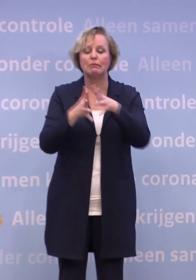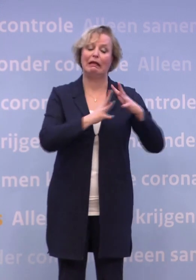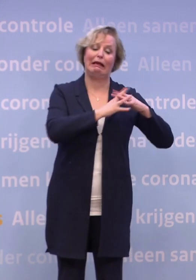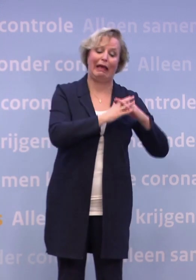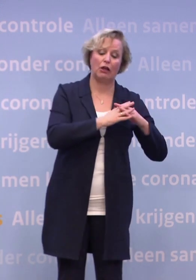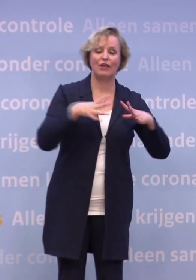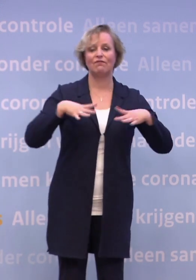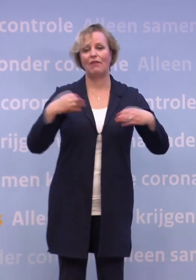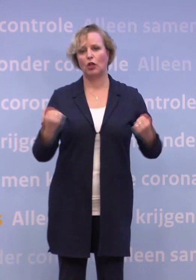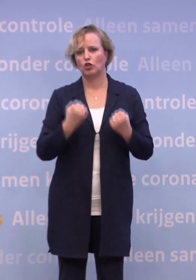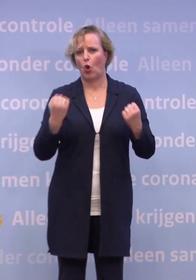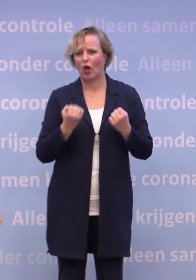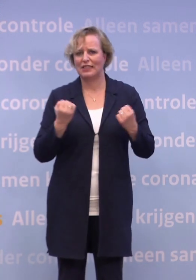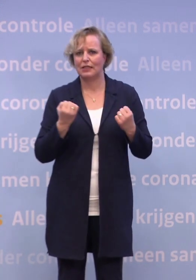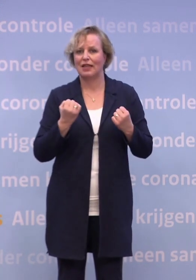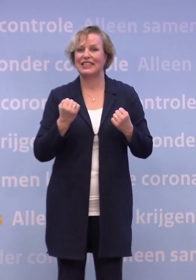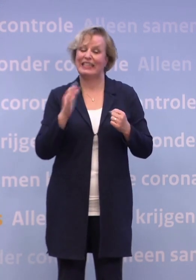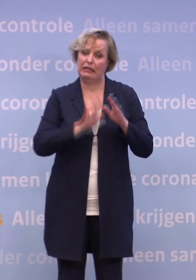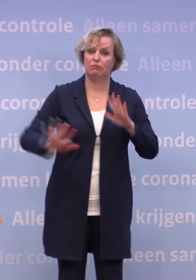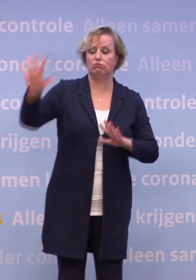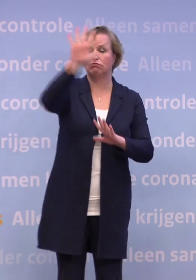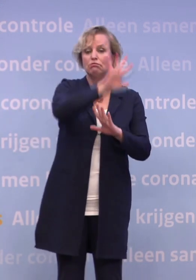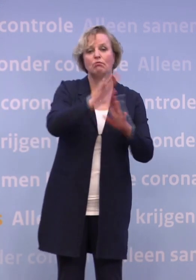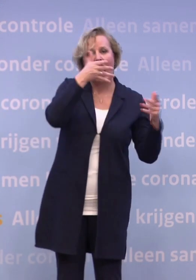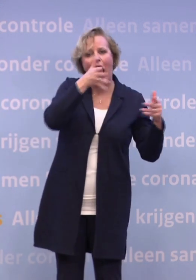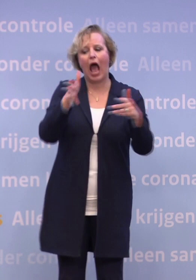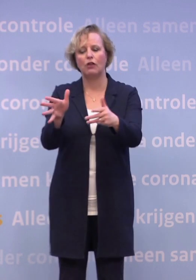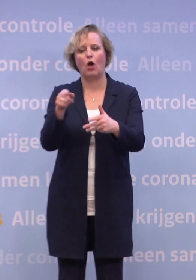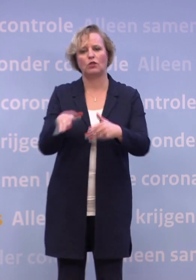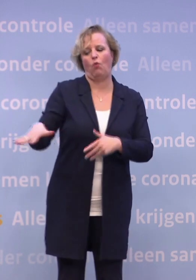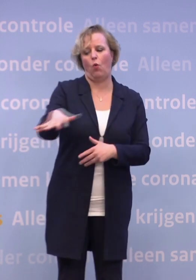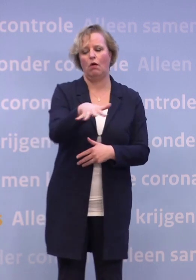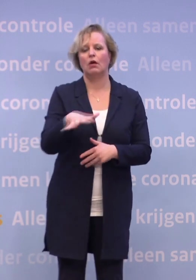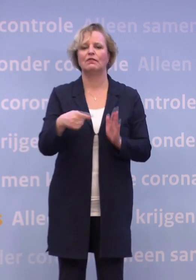...en vele anderen door het hele land... ...nog meer aandacht voor de mensen die dat nodig hebben.